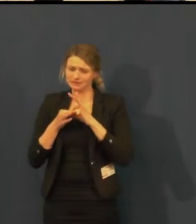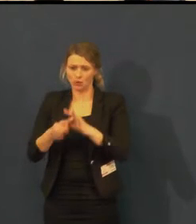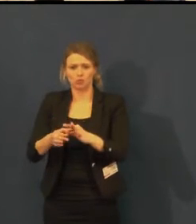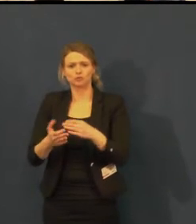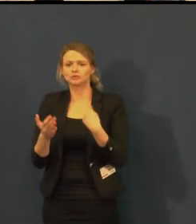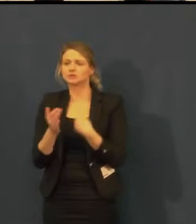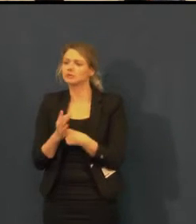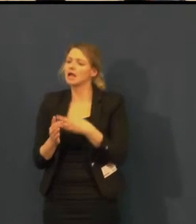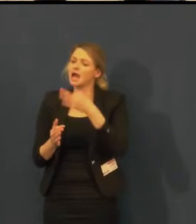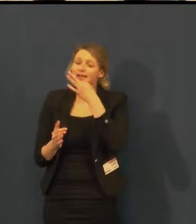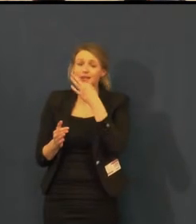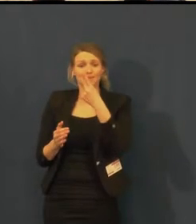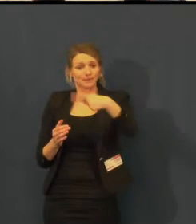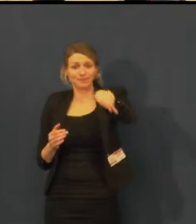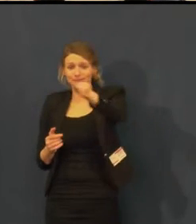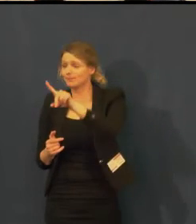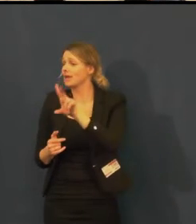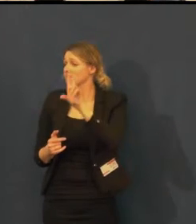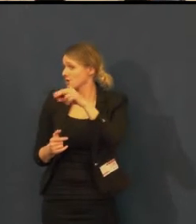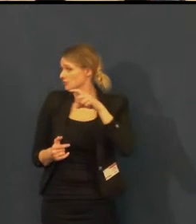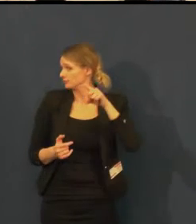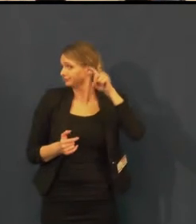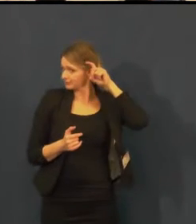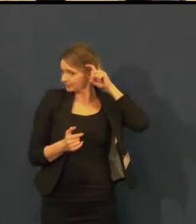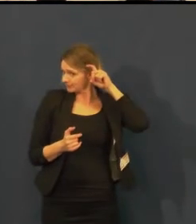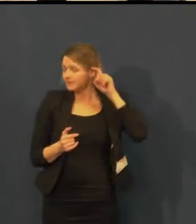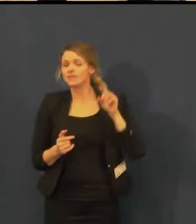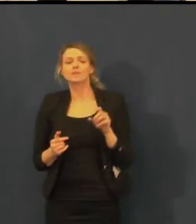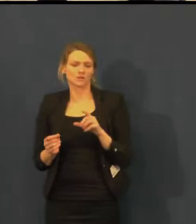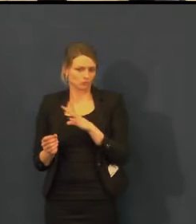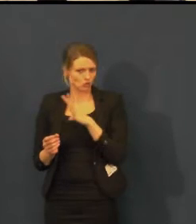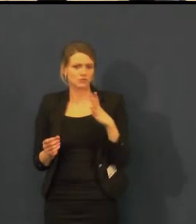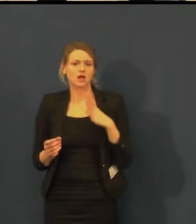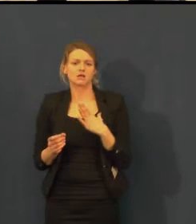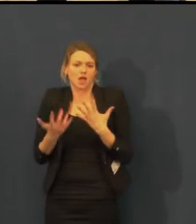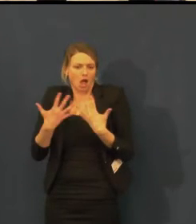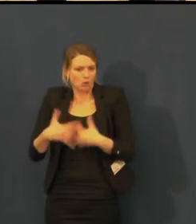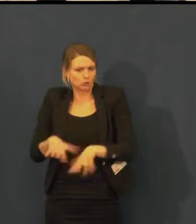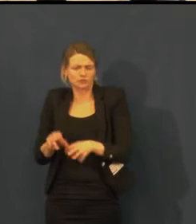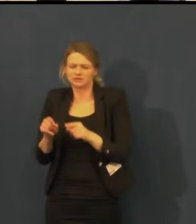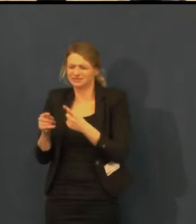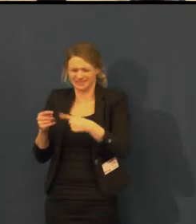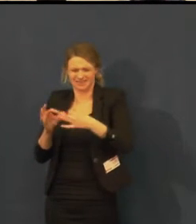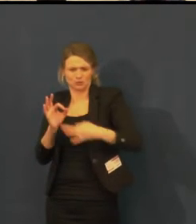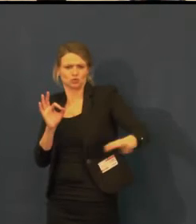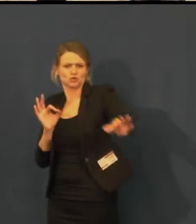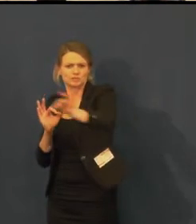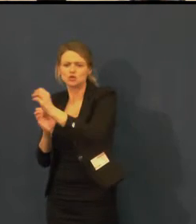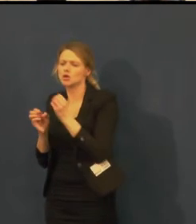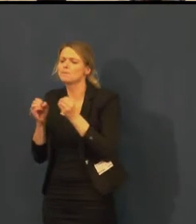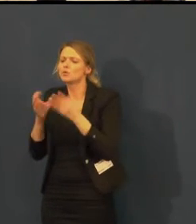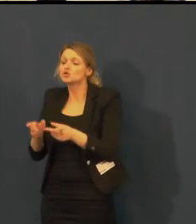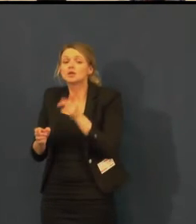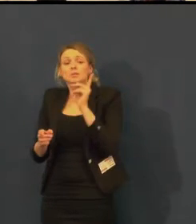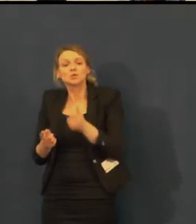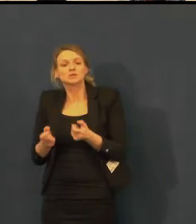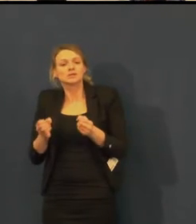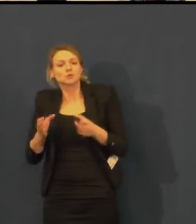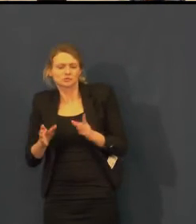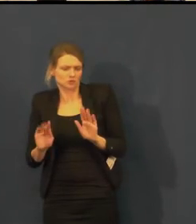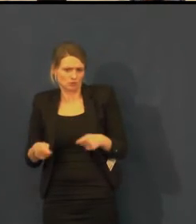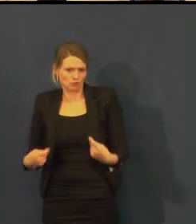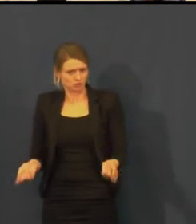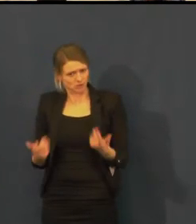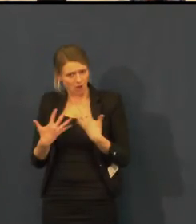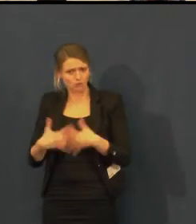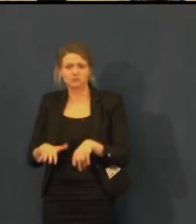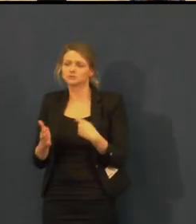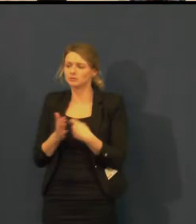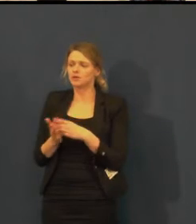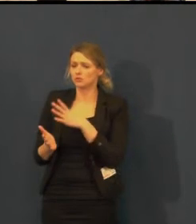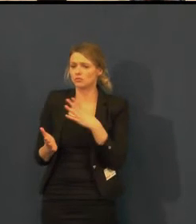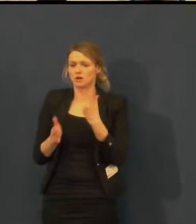a máte naslouchátko kompatibilní s indukční smyčkou, lze ji využít.